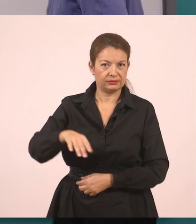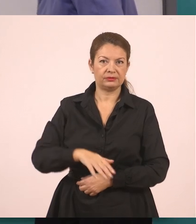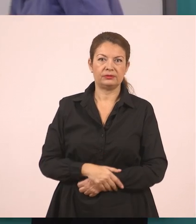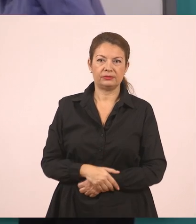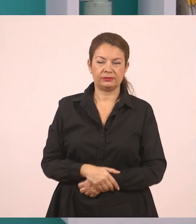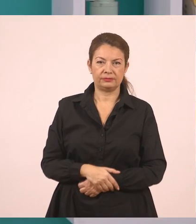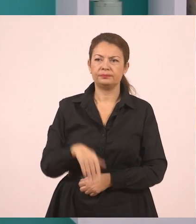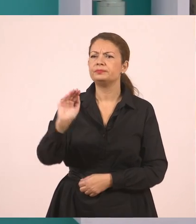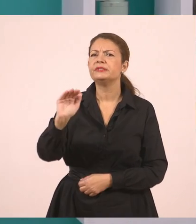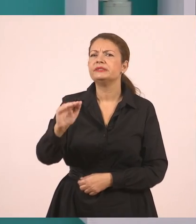Τι του ζήτησε;